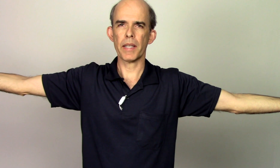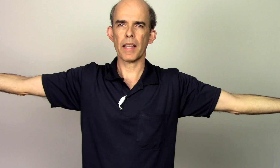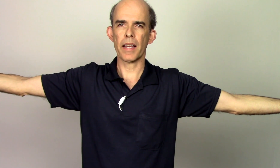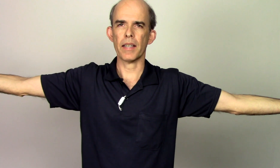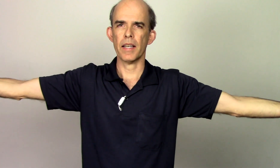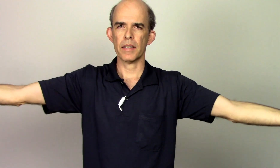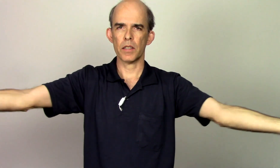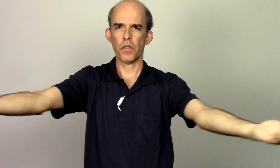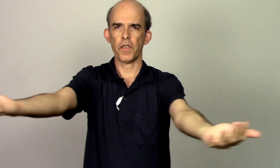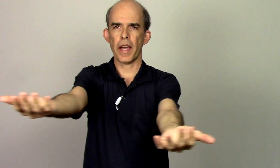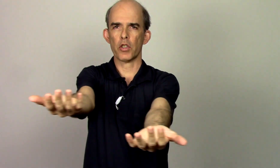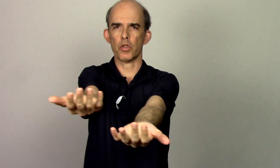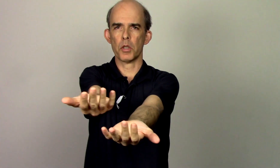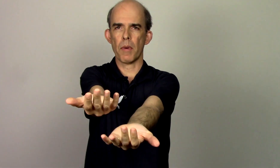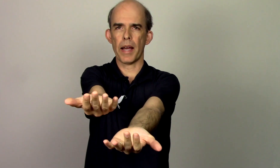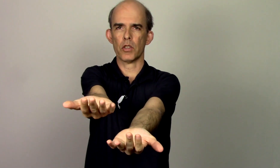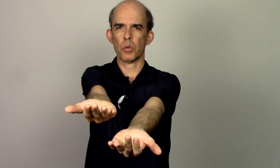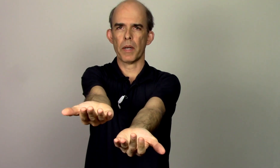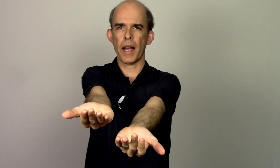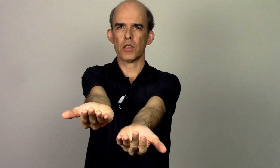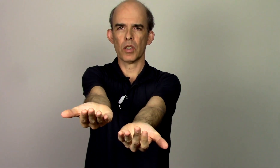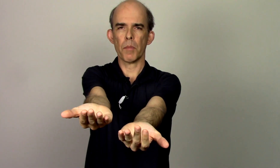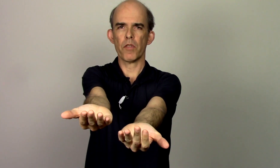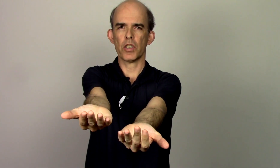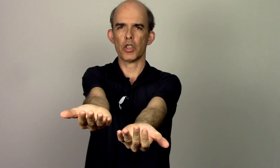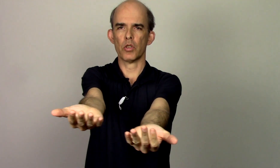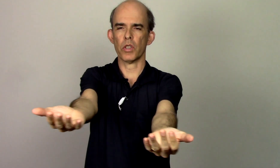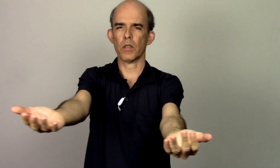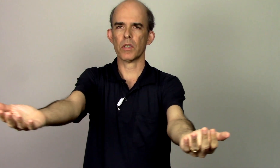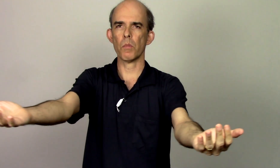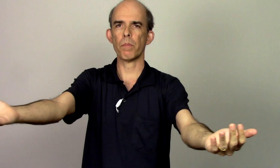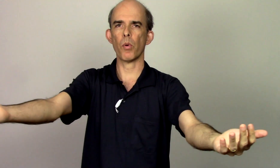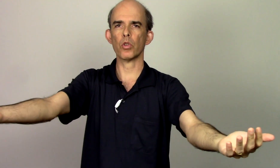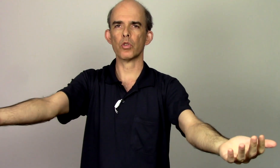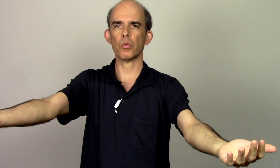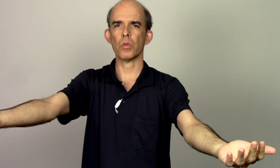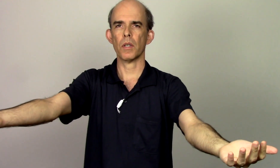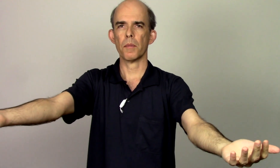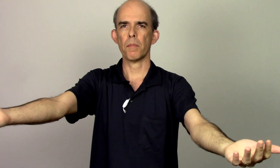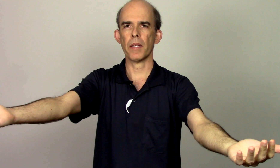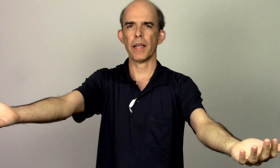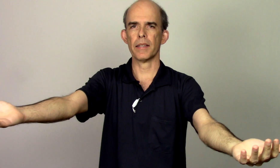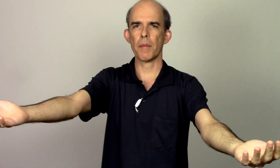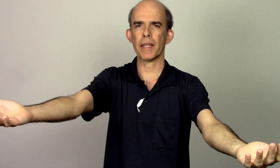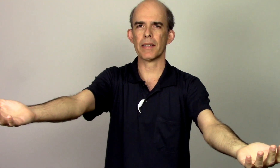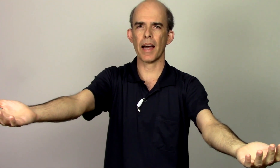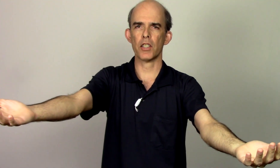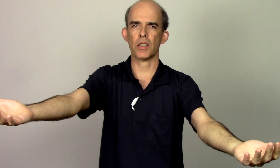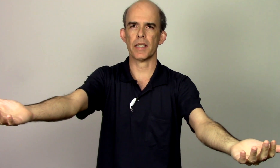se eu fecho demais o braço também vou sentir dor então tem um ponto é da metade da